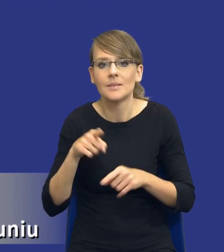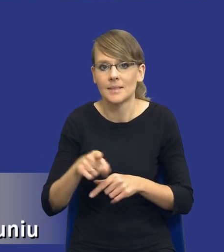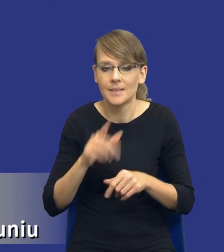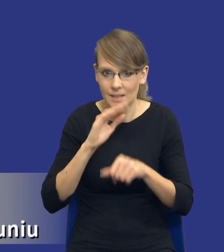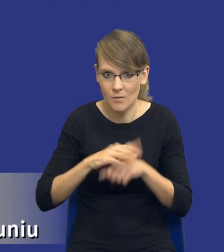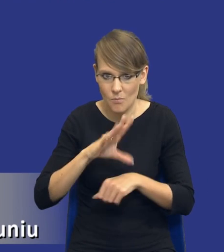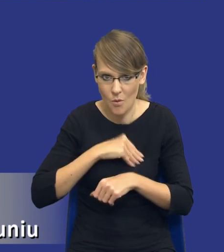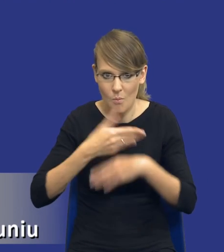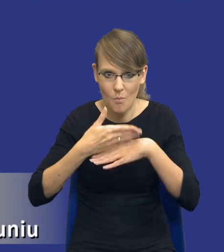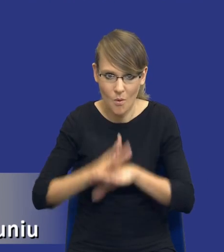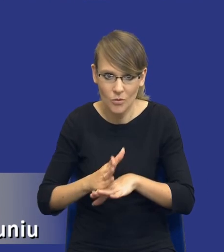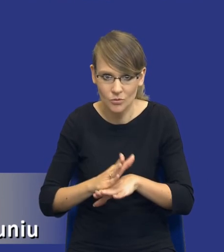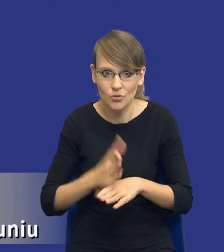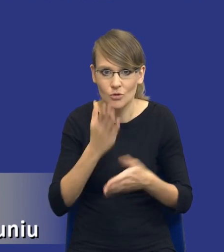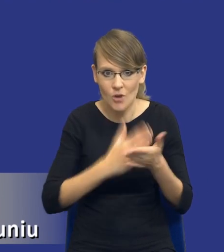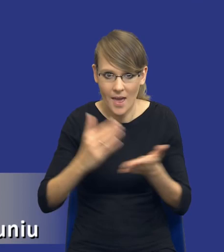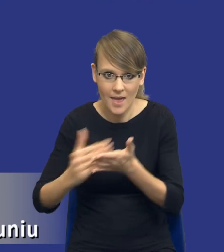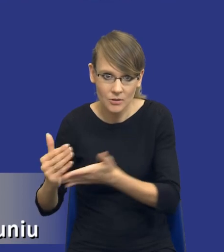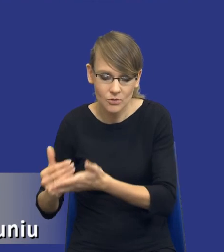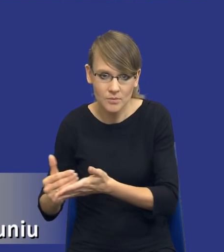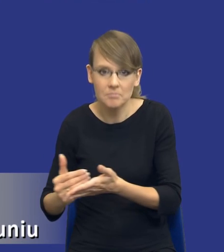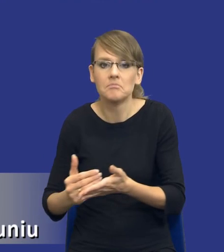Tutaj drodzy Państwo wydaje się, że